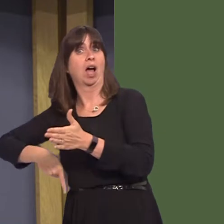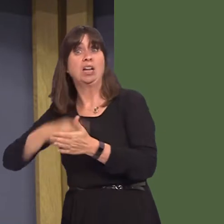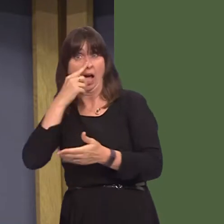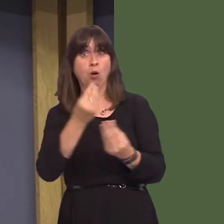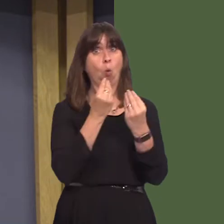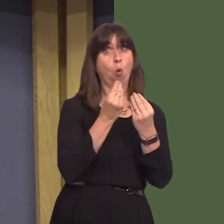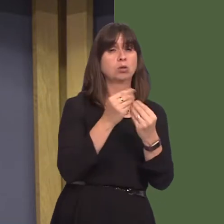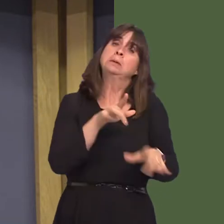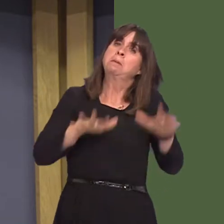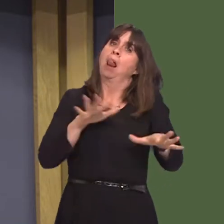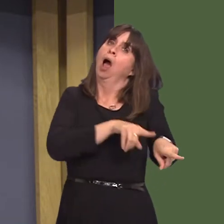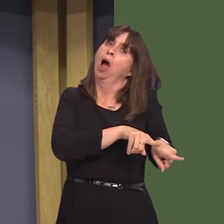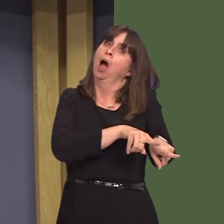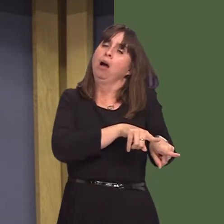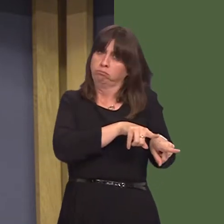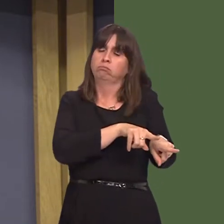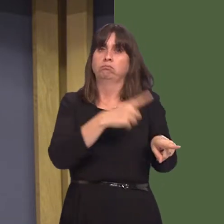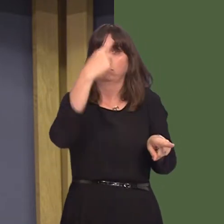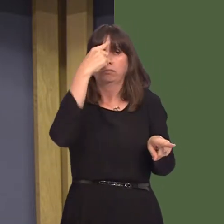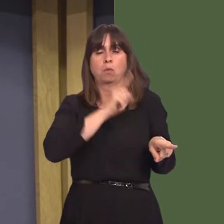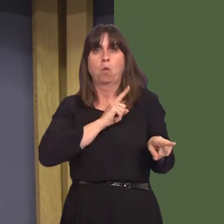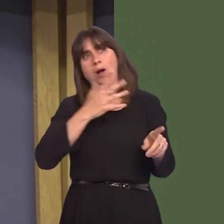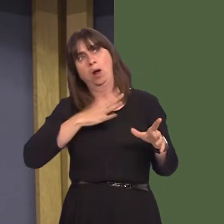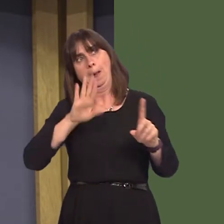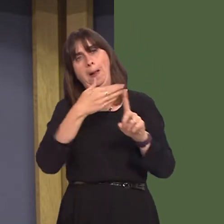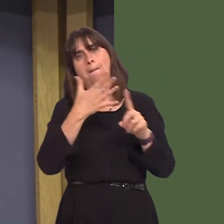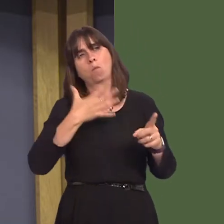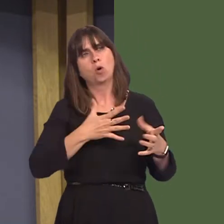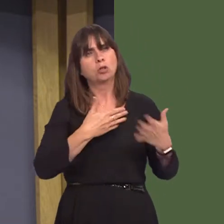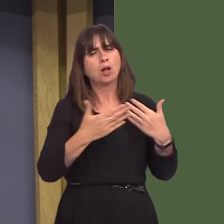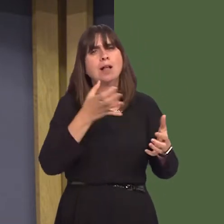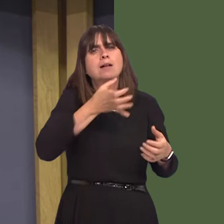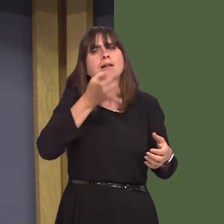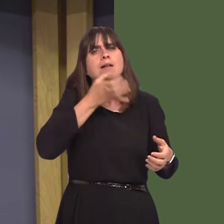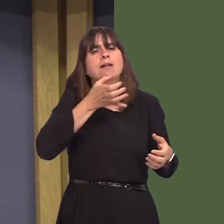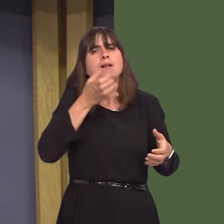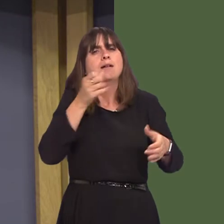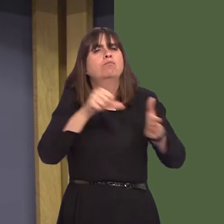a scheme as part of their wider strategy to tackle alcohol problems, reduce reoffending